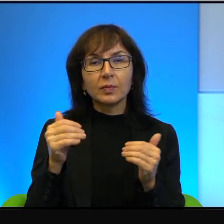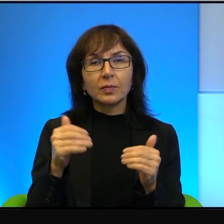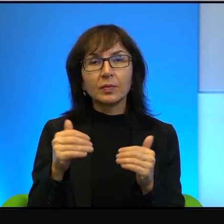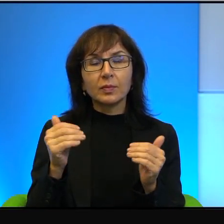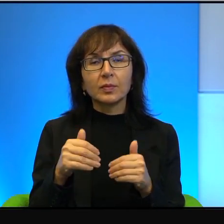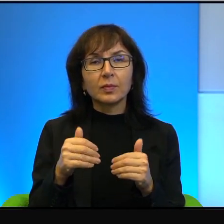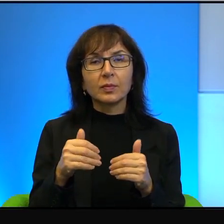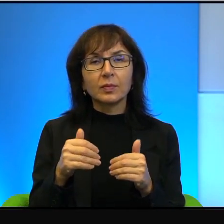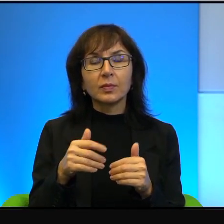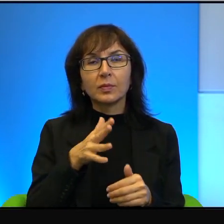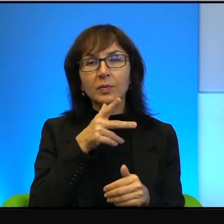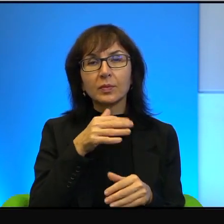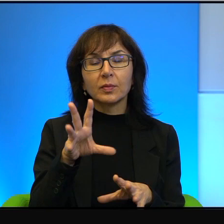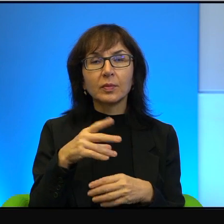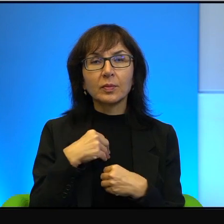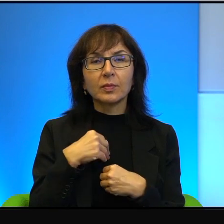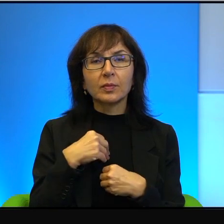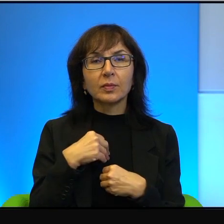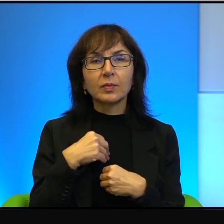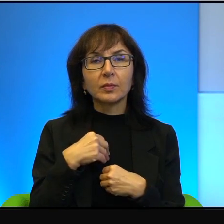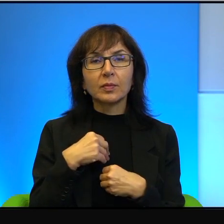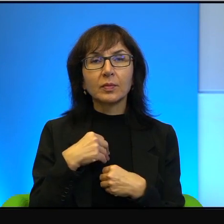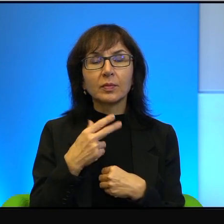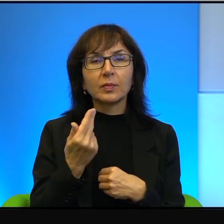może ten Izrael przejął. Ona się kompletnie nie kłóci z nowoczesnością.